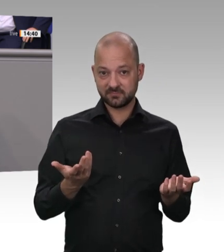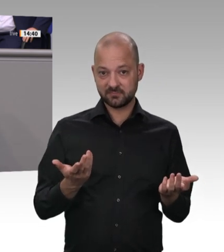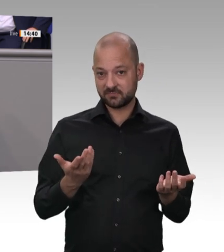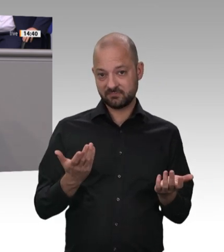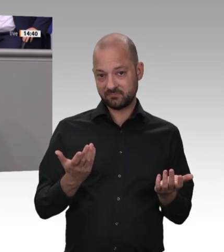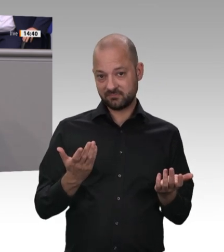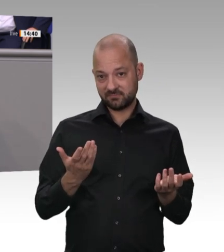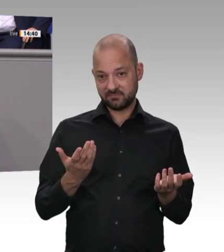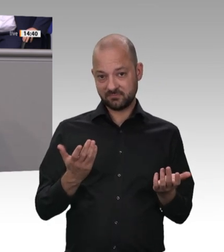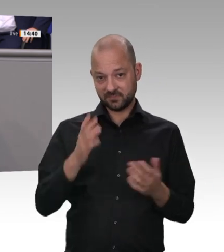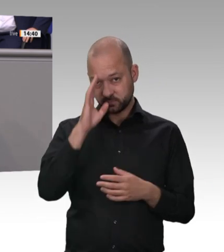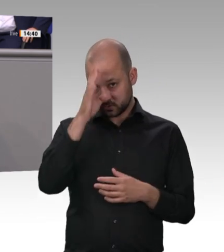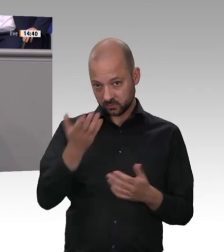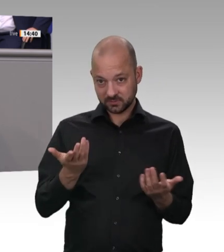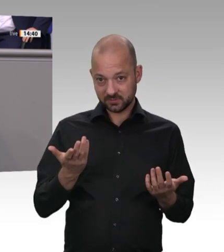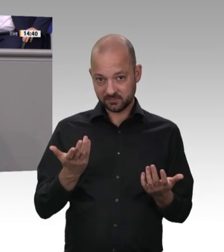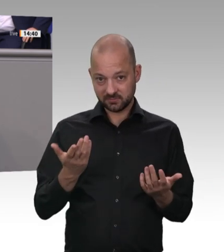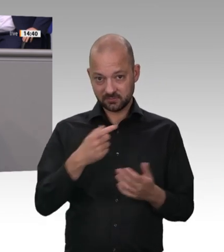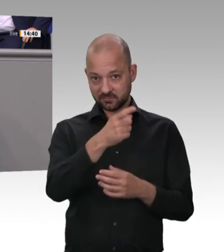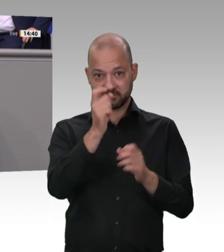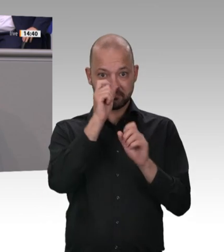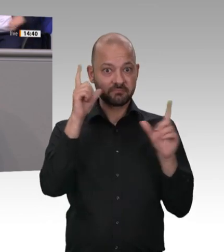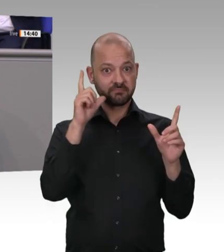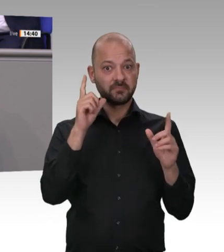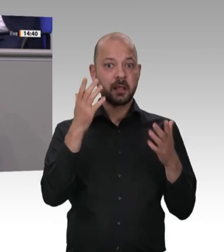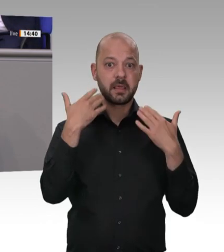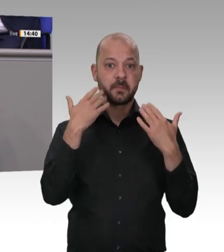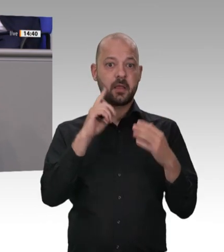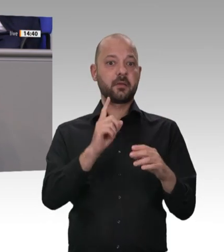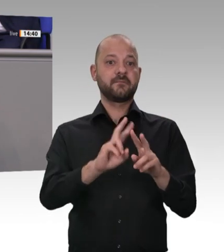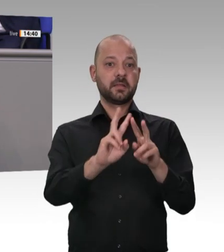der E-Autos abbauen, sondern minderjährige Kinder, die entweder die Volljährigkeit